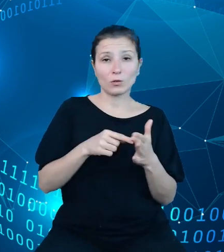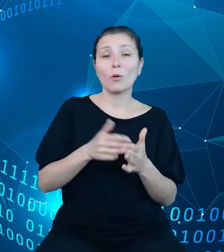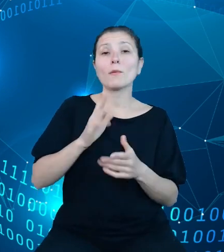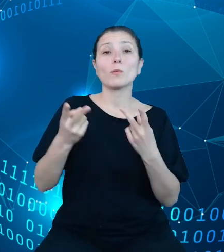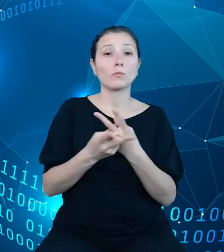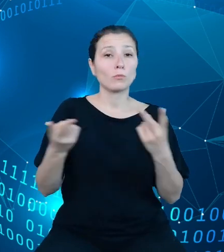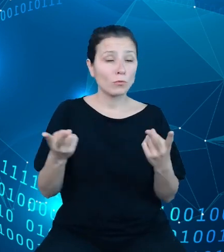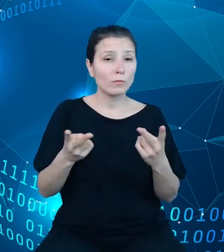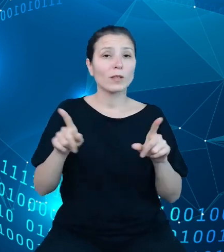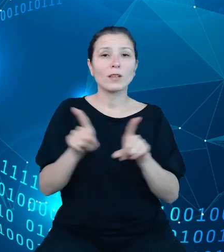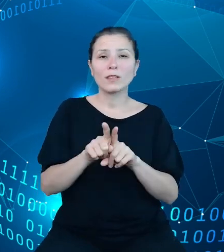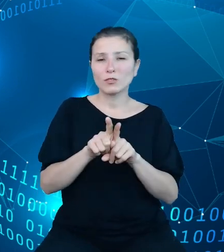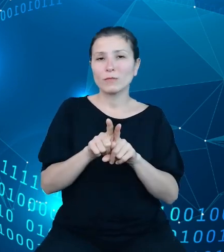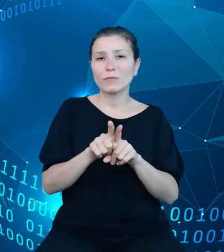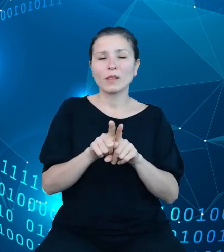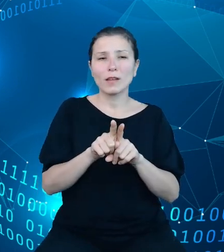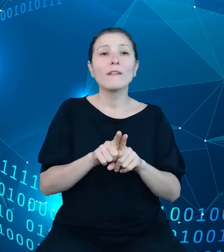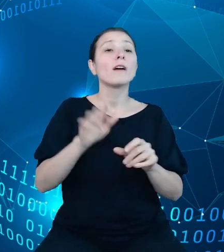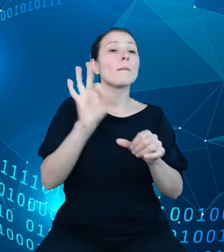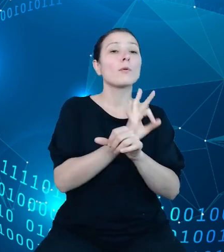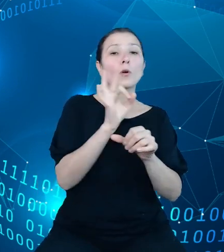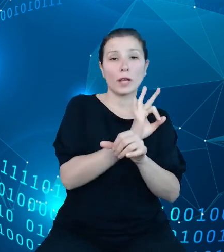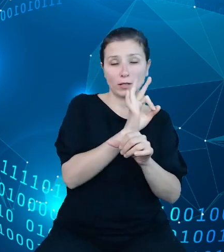zatwierdzonych projektów oraz nowelizacji planów.